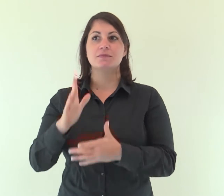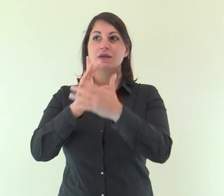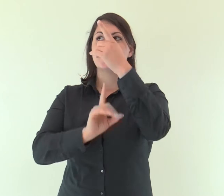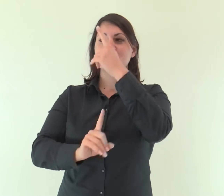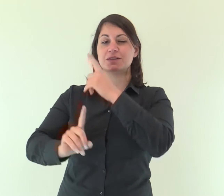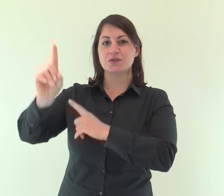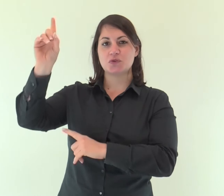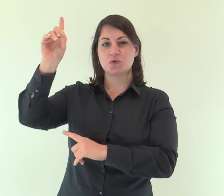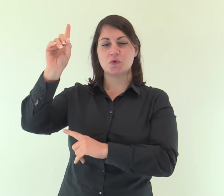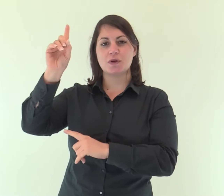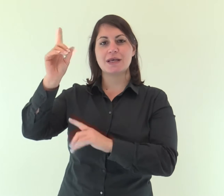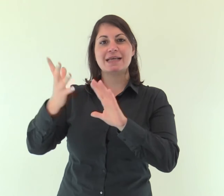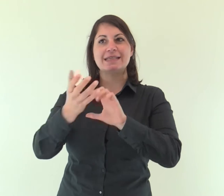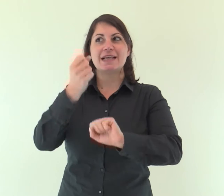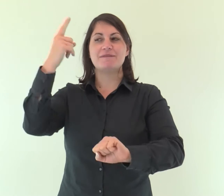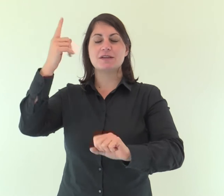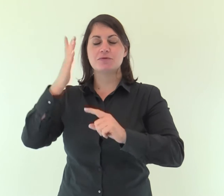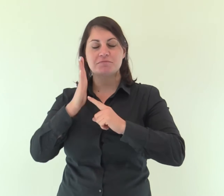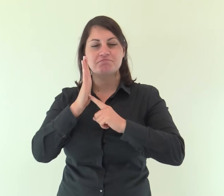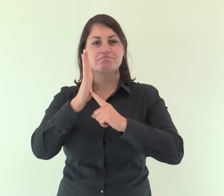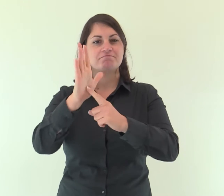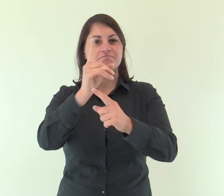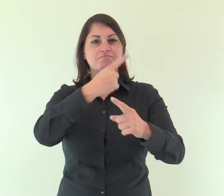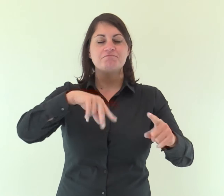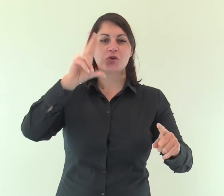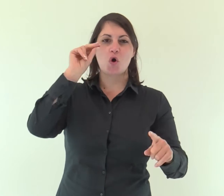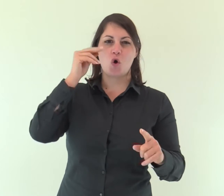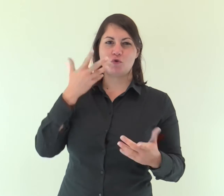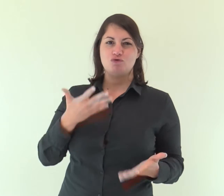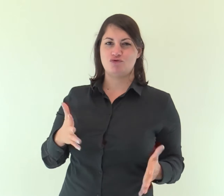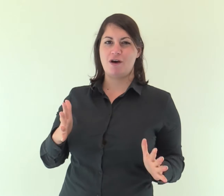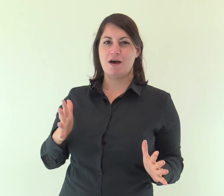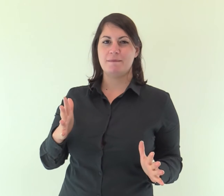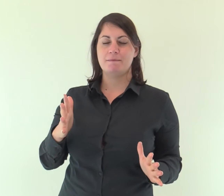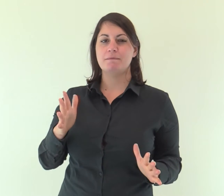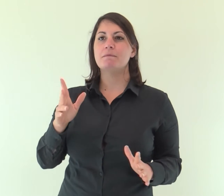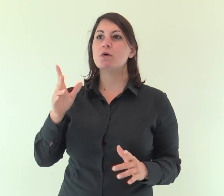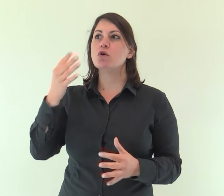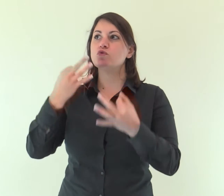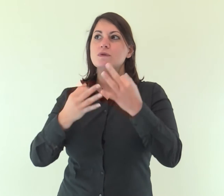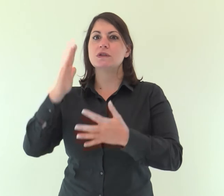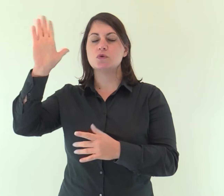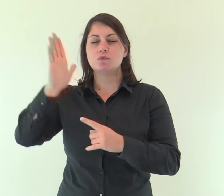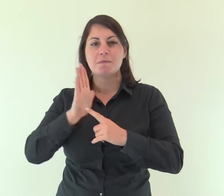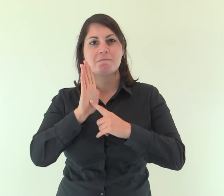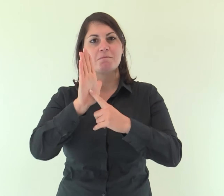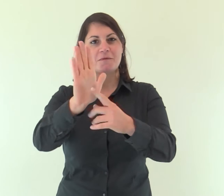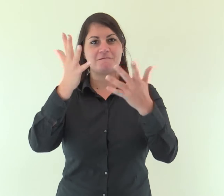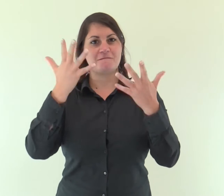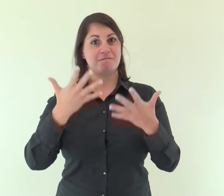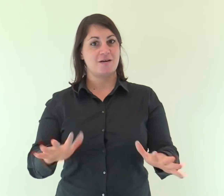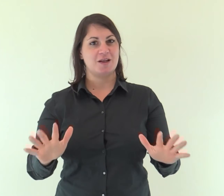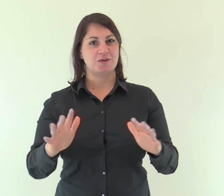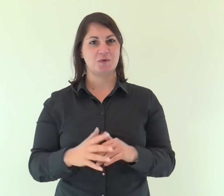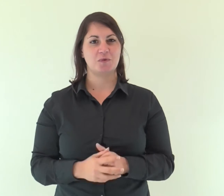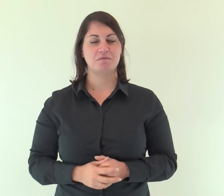Il Signore ha fatto conoscere la sua salvezza, agli occhi delle genti ha rivelato la sua giustizia.